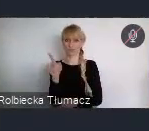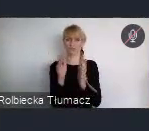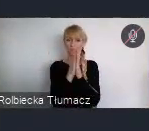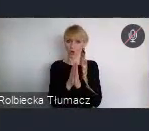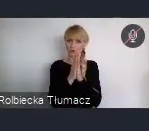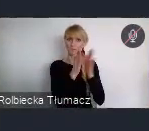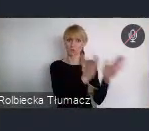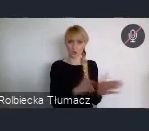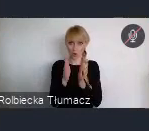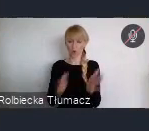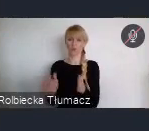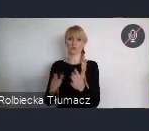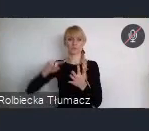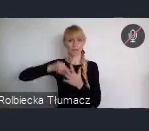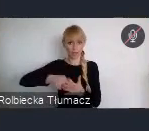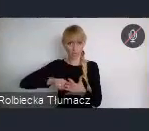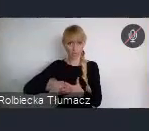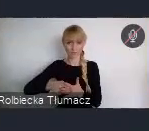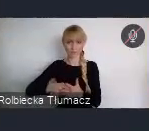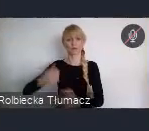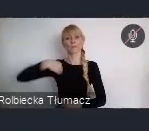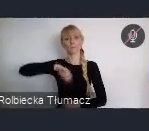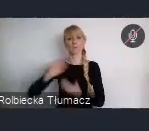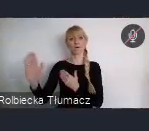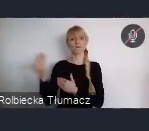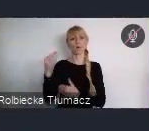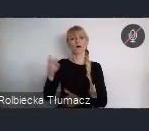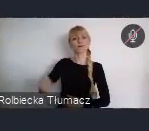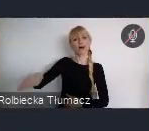Powołaliśmy Radę Młodych WUF11, której zadaniem jest właśnie